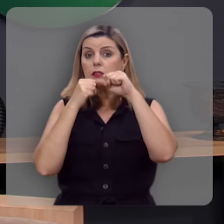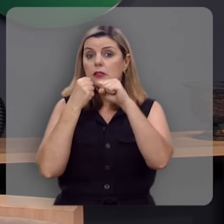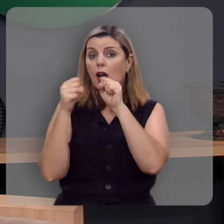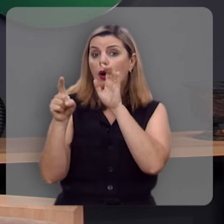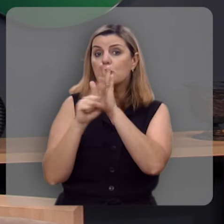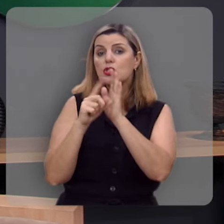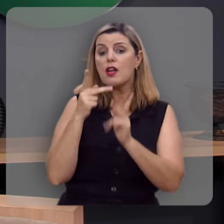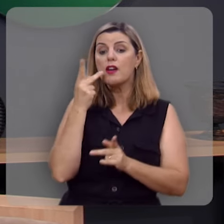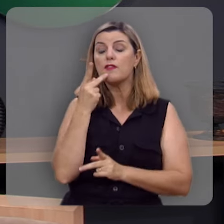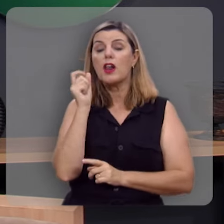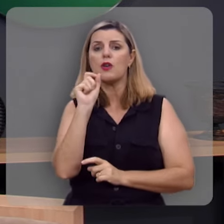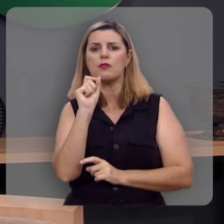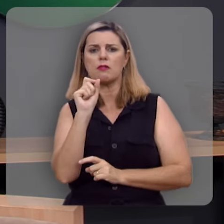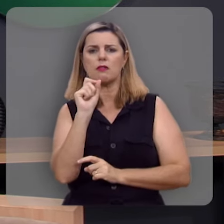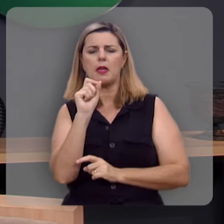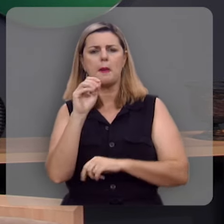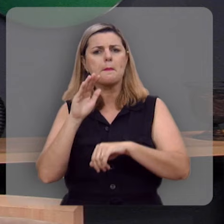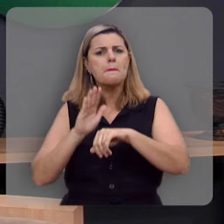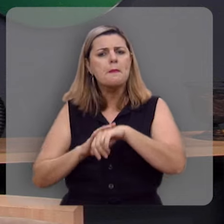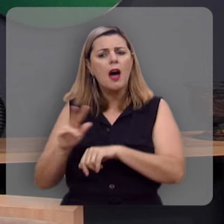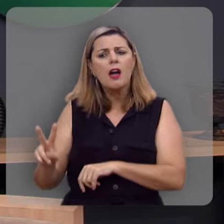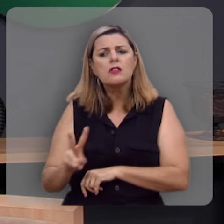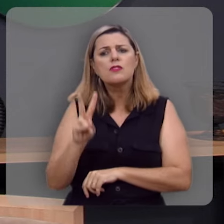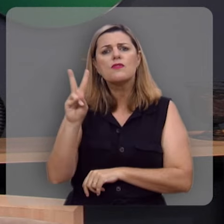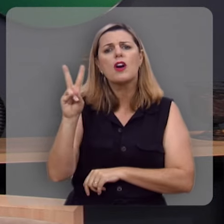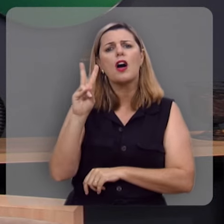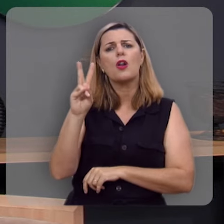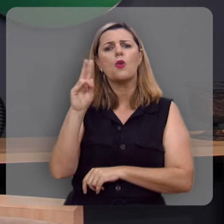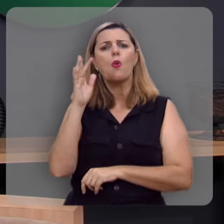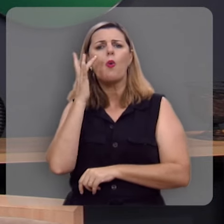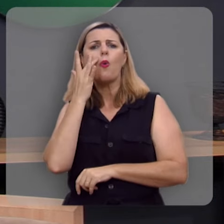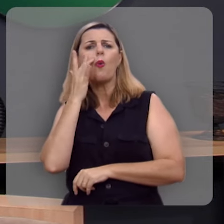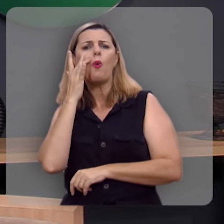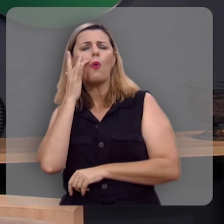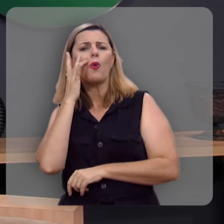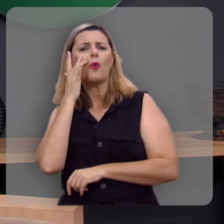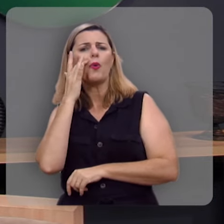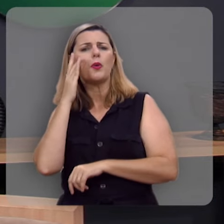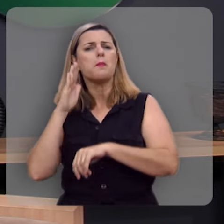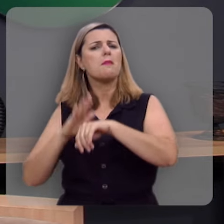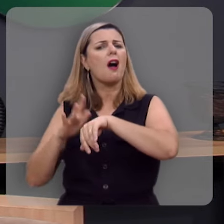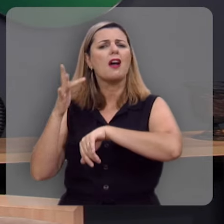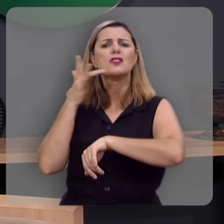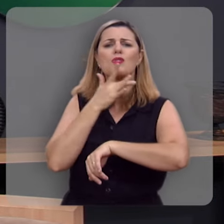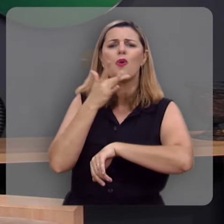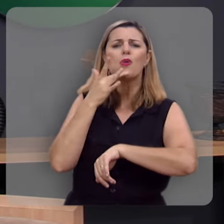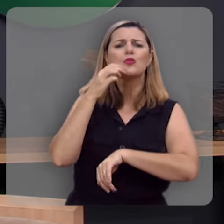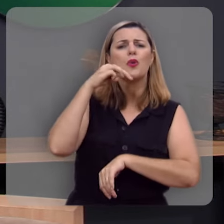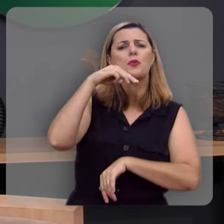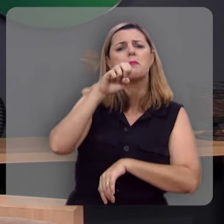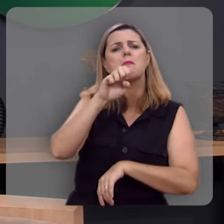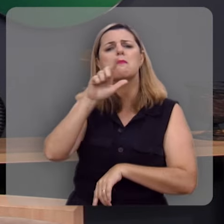a dizer que é mais valorosa do que muito ouro depurado e mais deliciosa do que o mel e